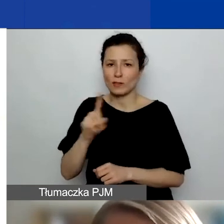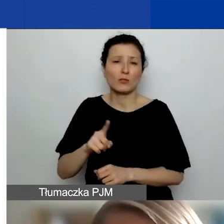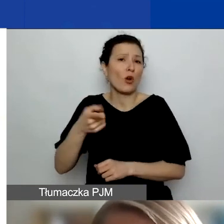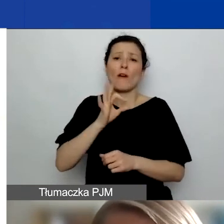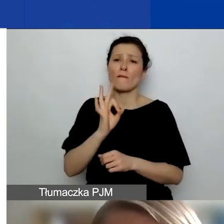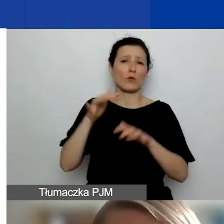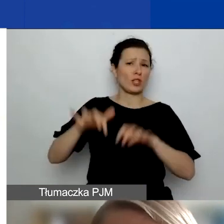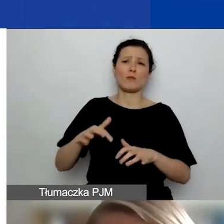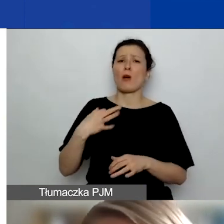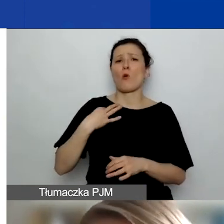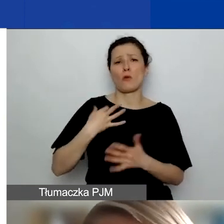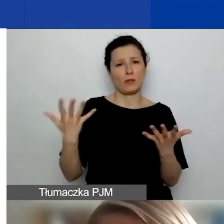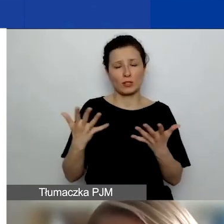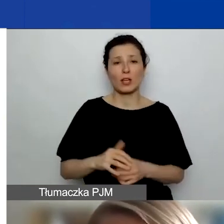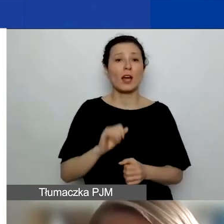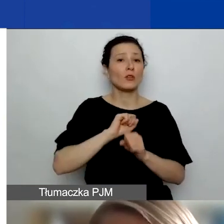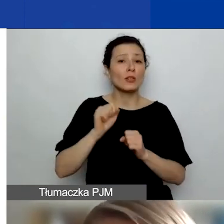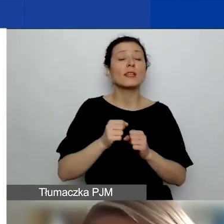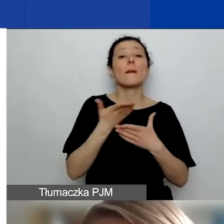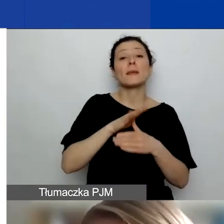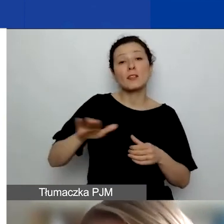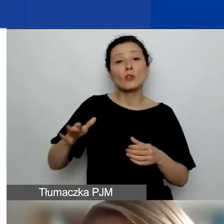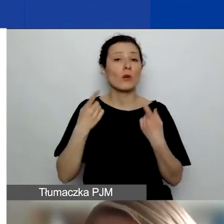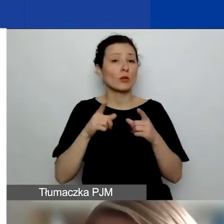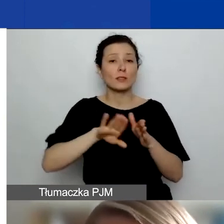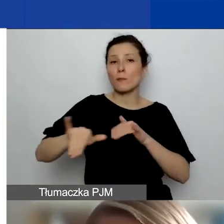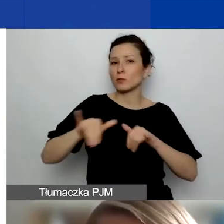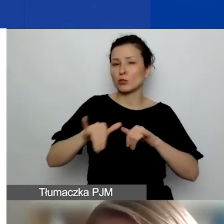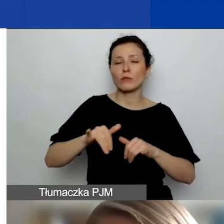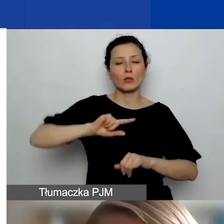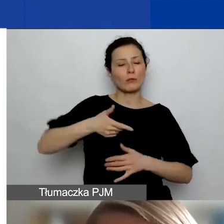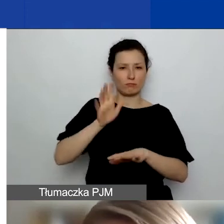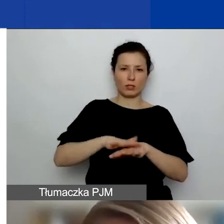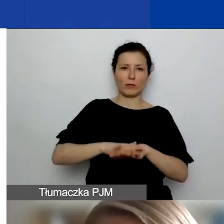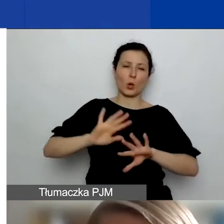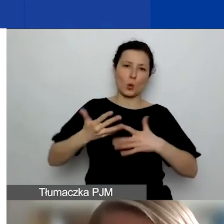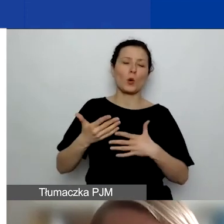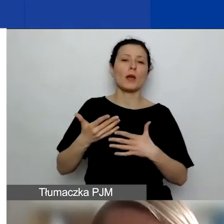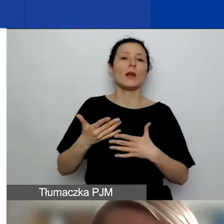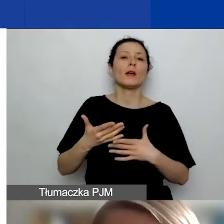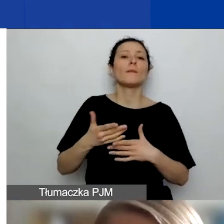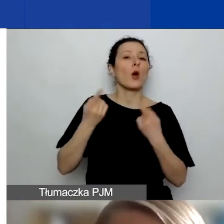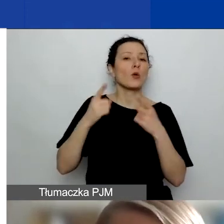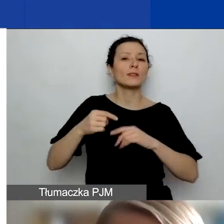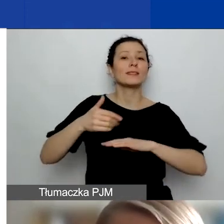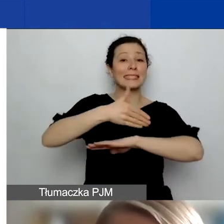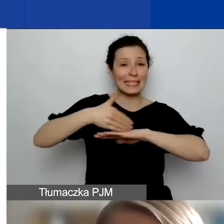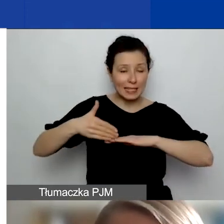Natomiast jeśli to międzynarodowe organizacje pozarządowe, to traktujemy je jako podmiot zagraniczny i wtedy, aby mogły być partnerem,